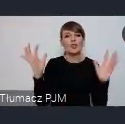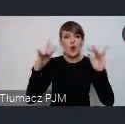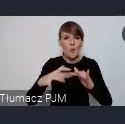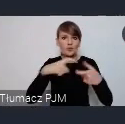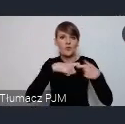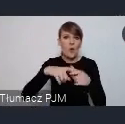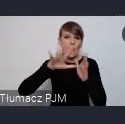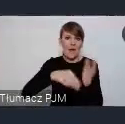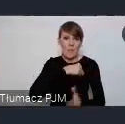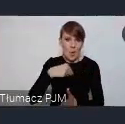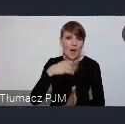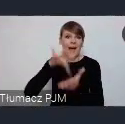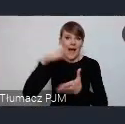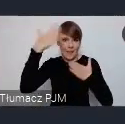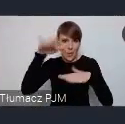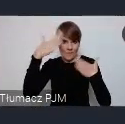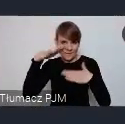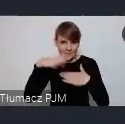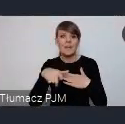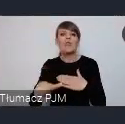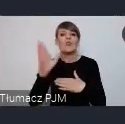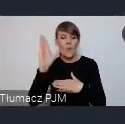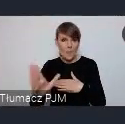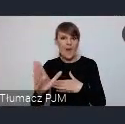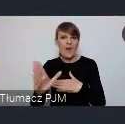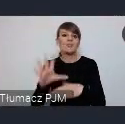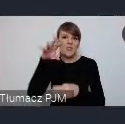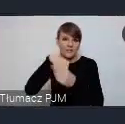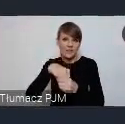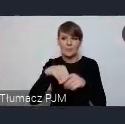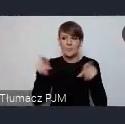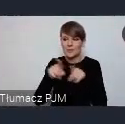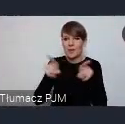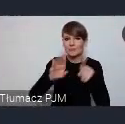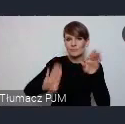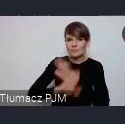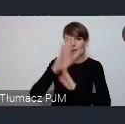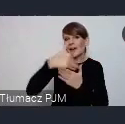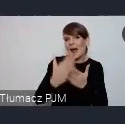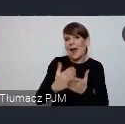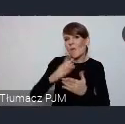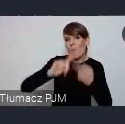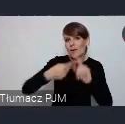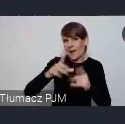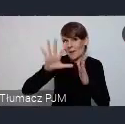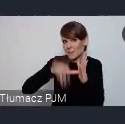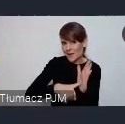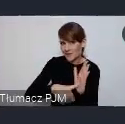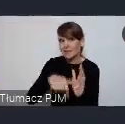Ono będzie połączone z zaprezentowaniem krajowej polityki miejskiej, która wtedy już będzie dokumentem przyjętym.